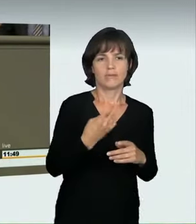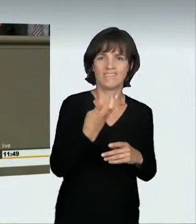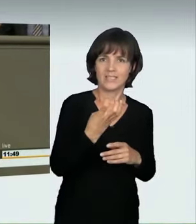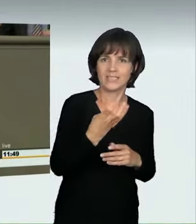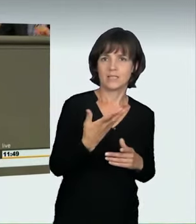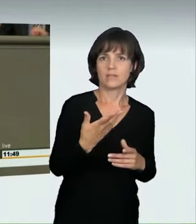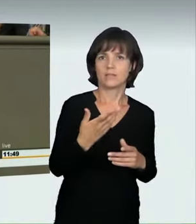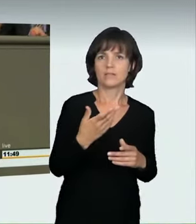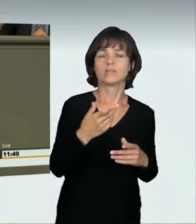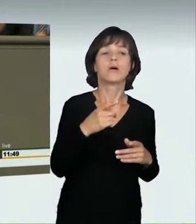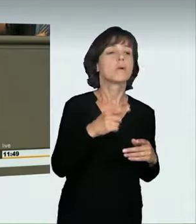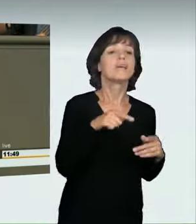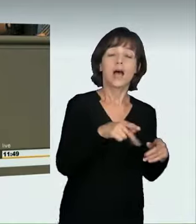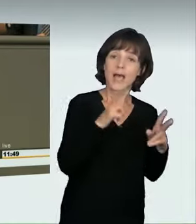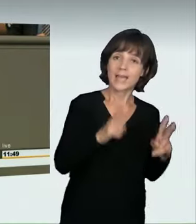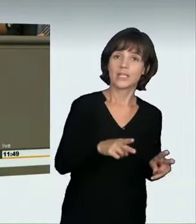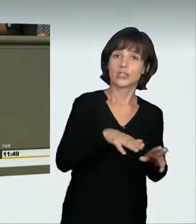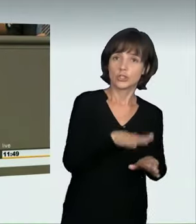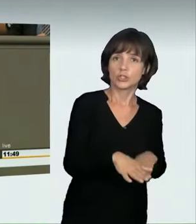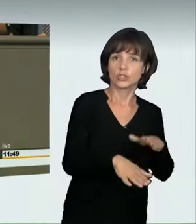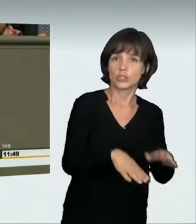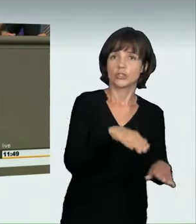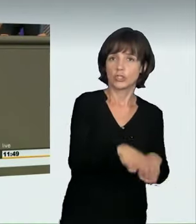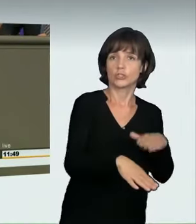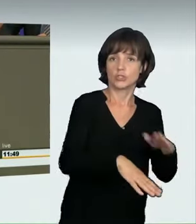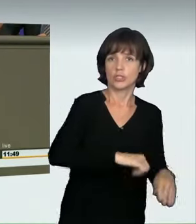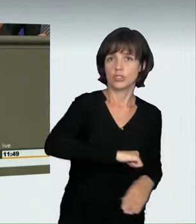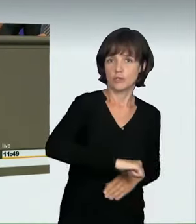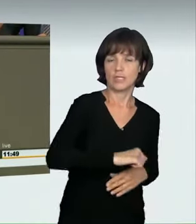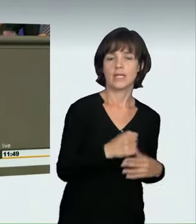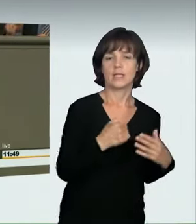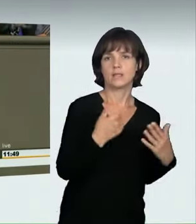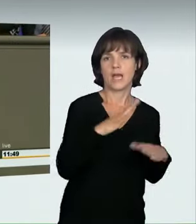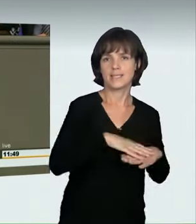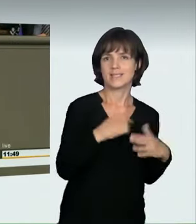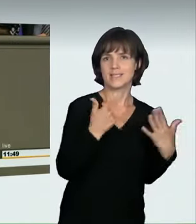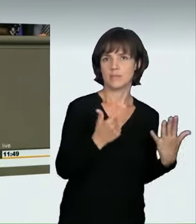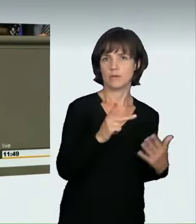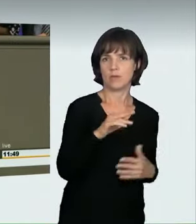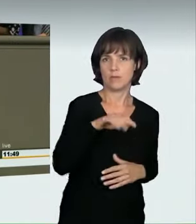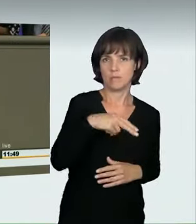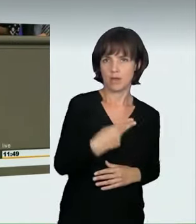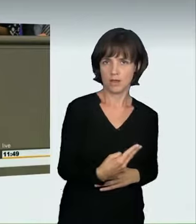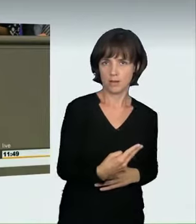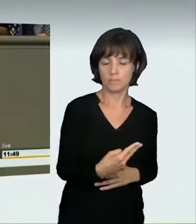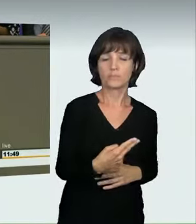Auf Nachfrage kam der Hinweis: In einer Spielstraße ist Schrittgeschwindigkeit erlaubt: 7 km/h bis 8 km/h; 14 km/h zu fahren bedeutet, dass ein Kind, das dort entlangläuft,